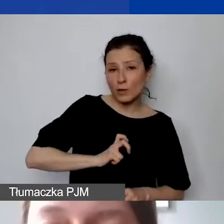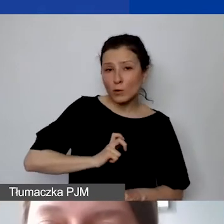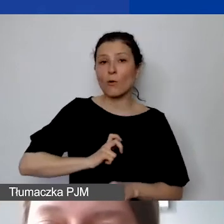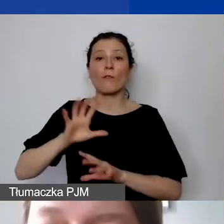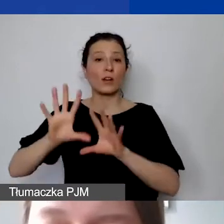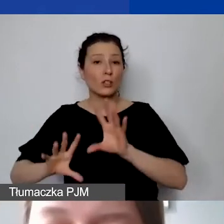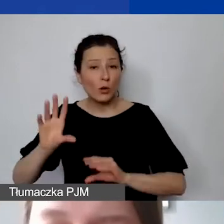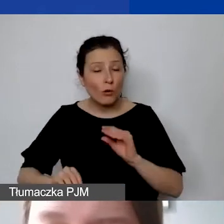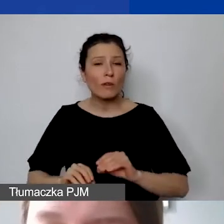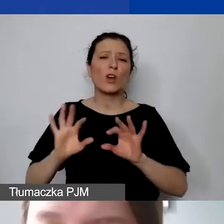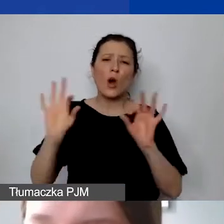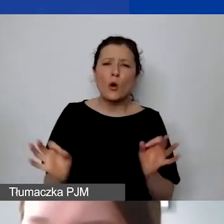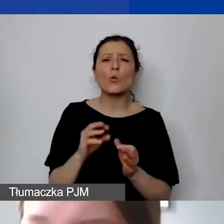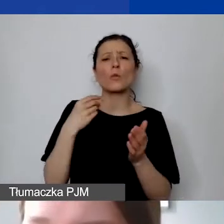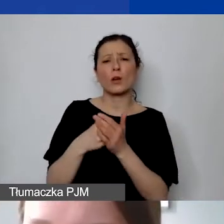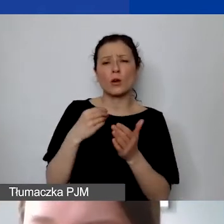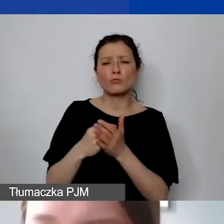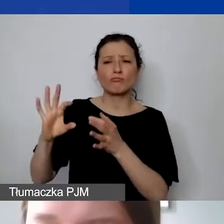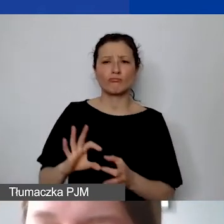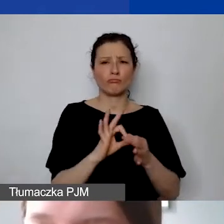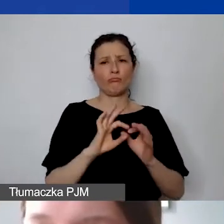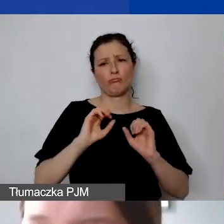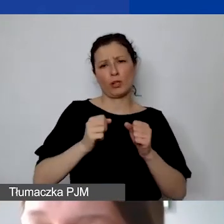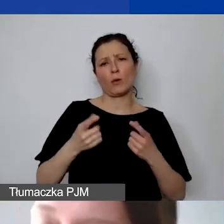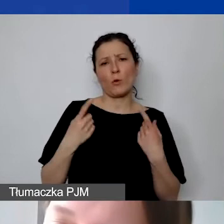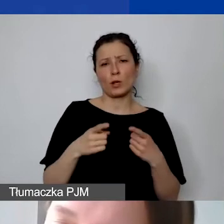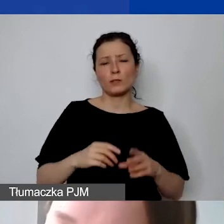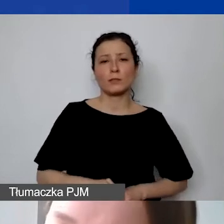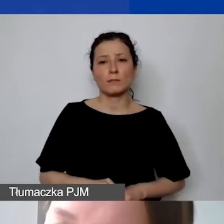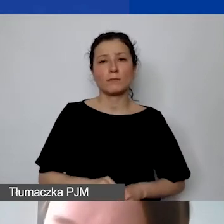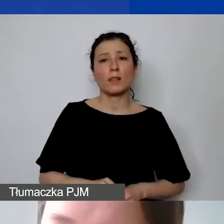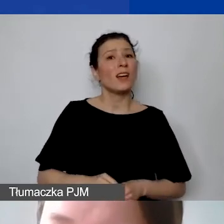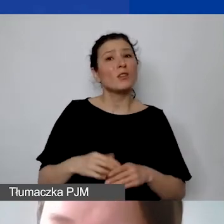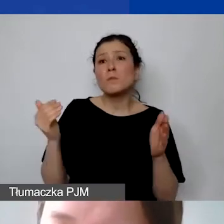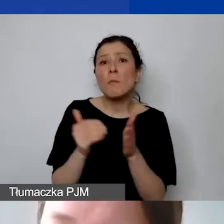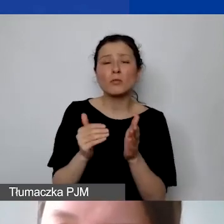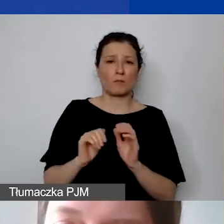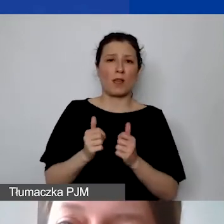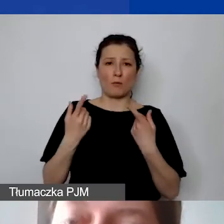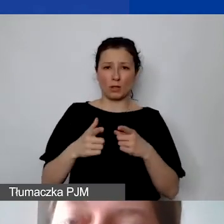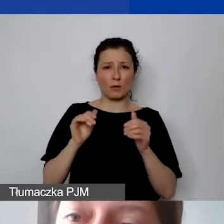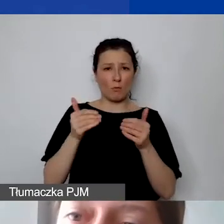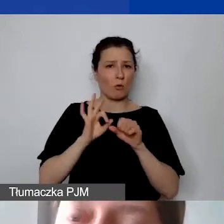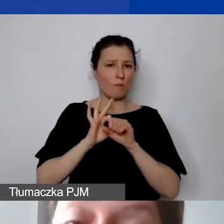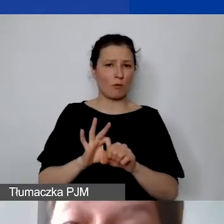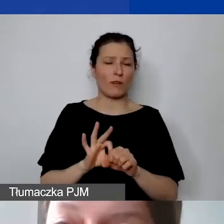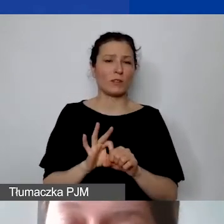Czyli ogólne koszty, które wiążą się z działaniem organizacji, które są niezbędne, żeby organizacja prowadziła projekt.